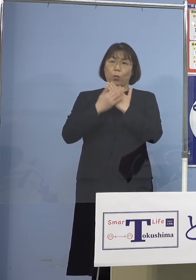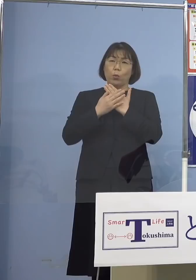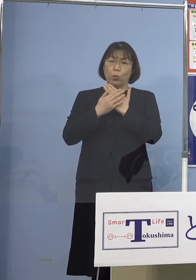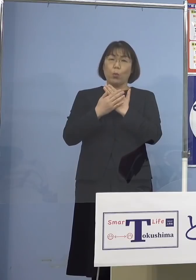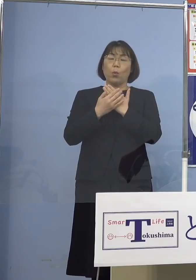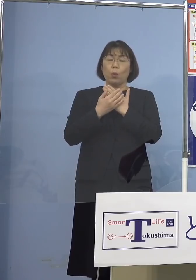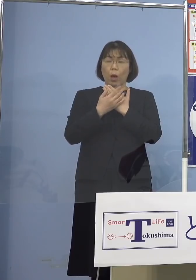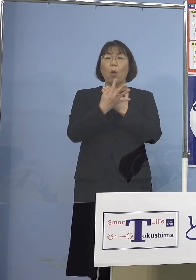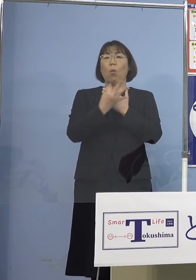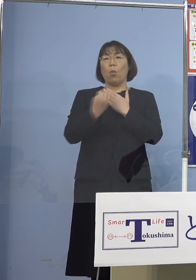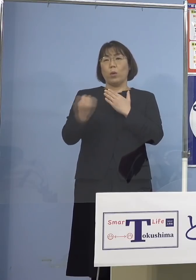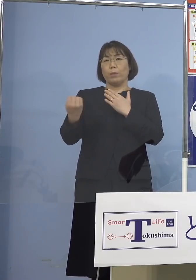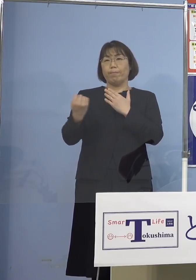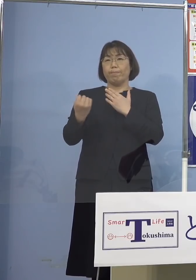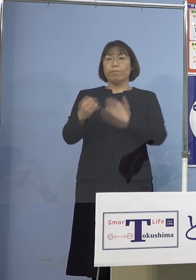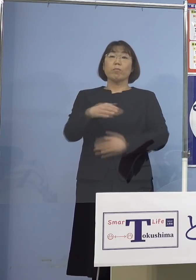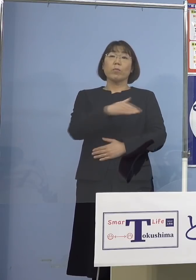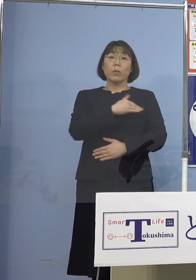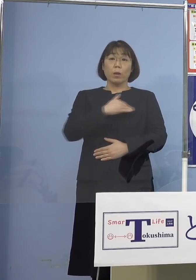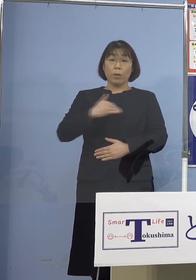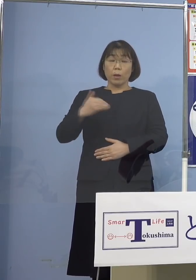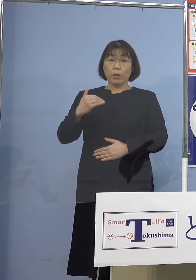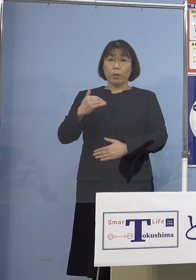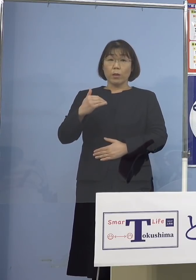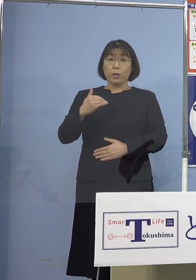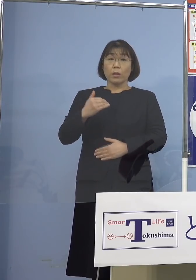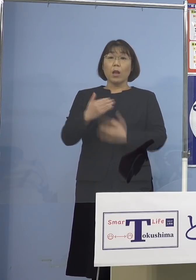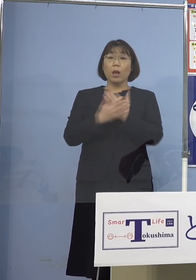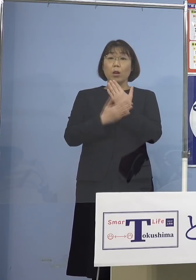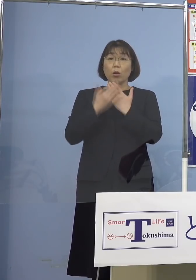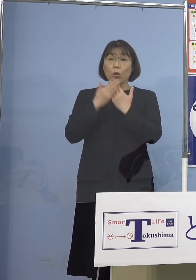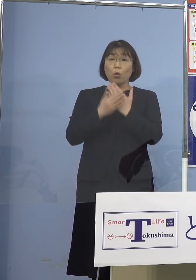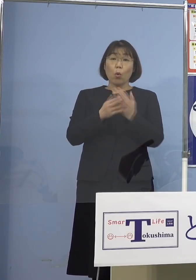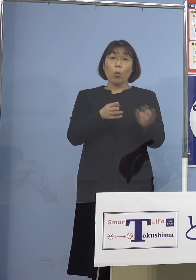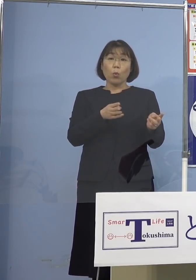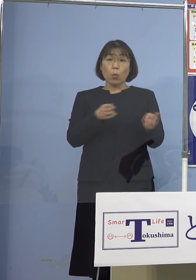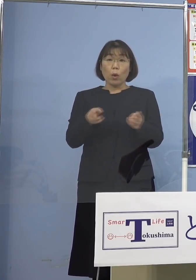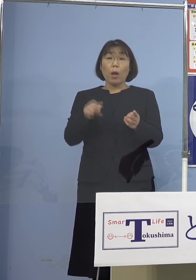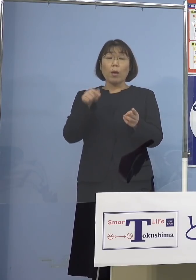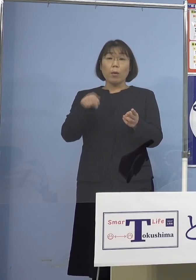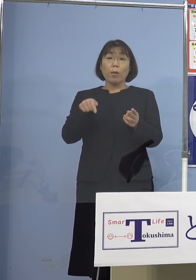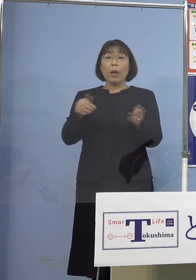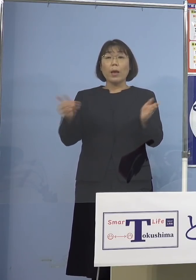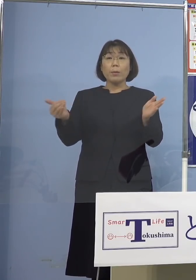我々としては療養の体制 これをこれまでもしっかりと